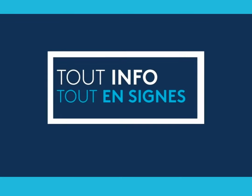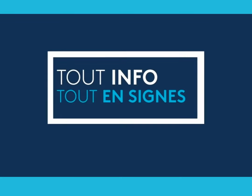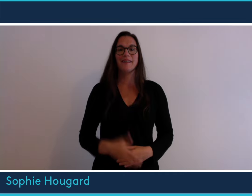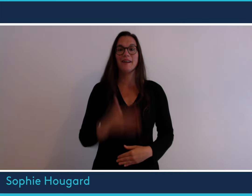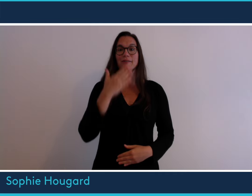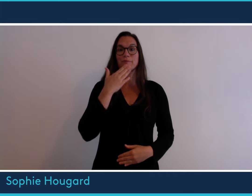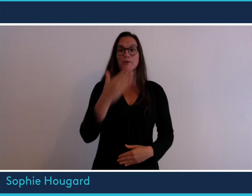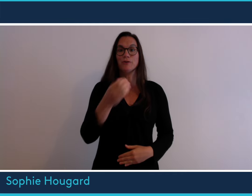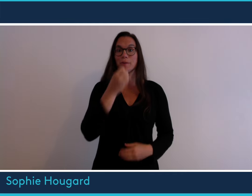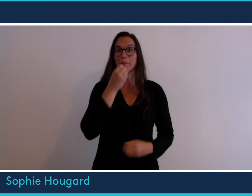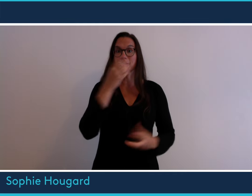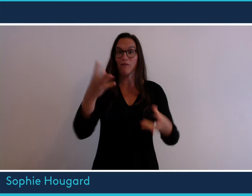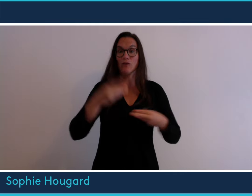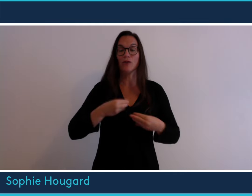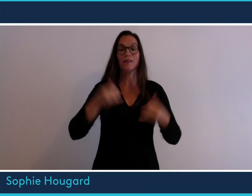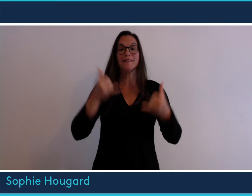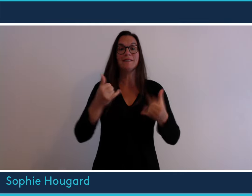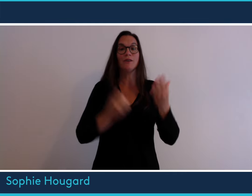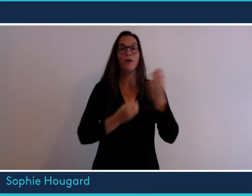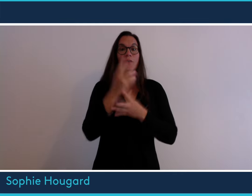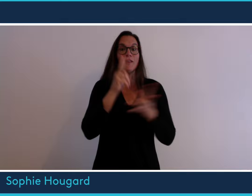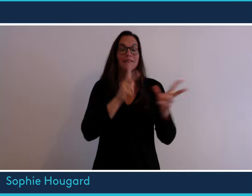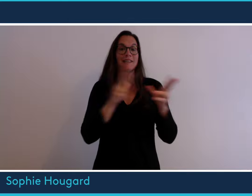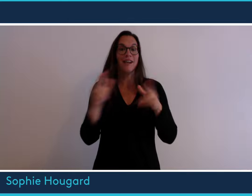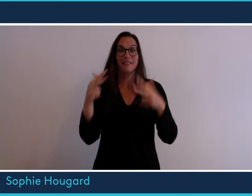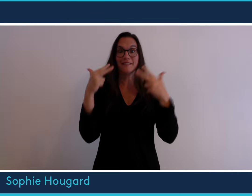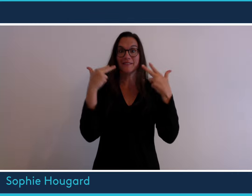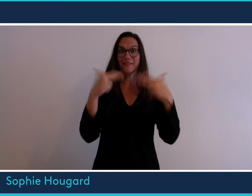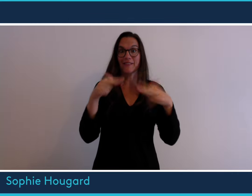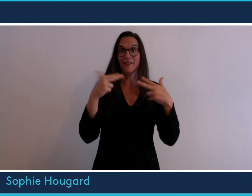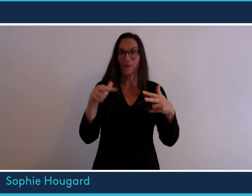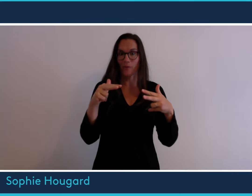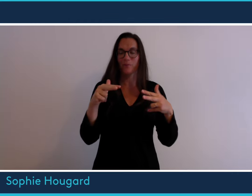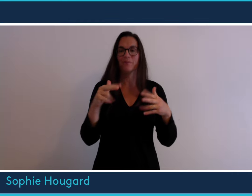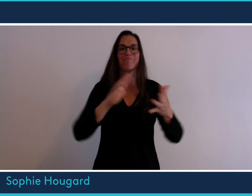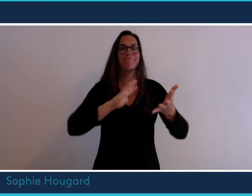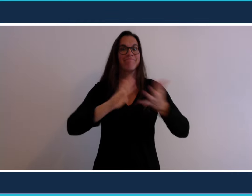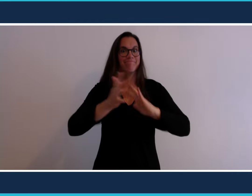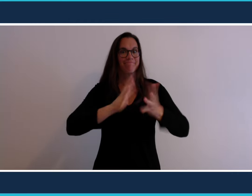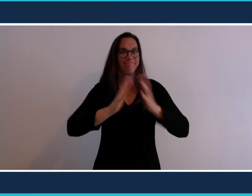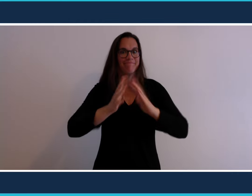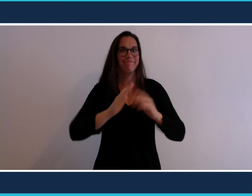Bonjour et bienvenue dans cette nouvelle séquence vidéo en langue des signes.